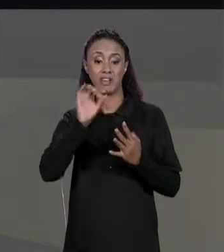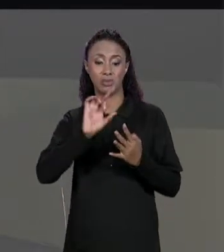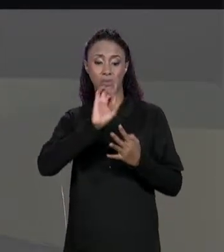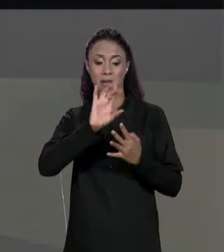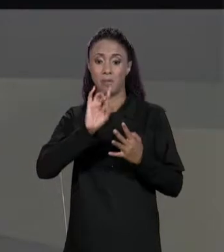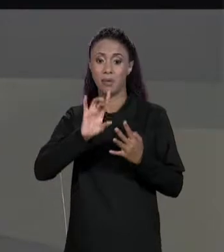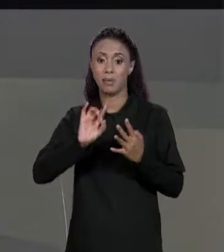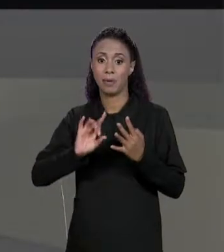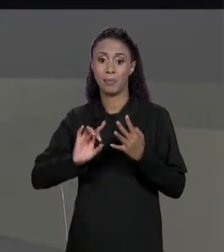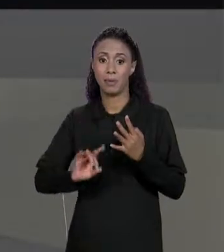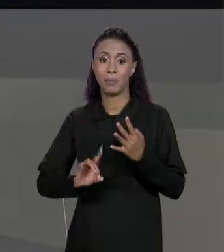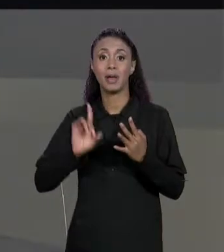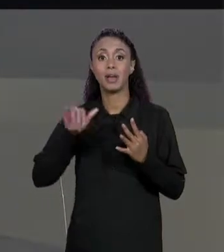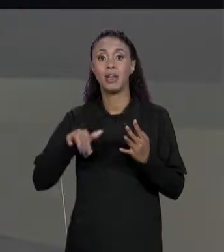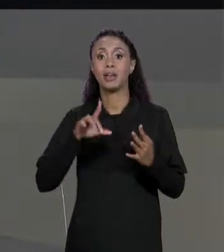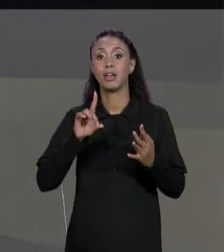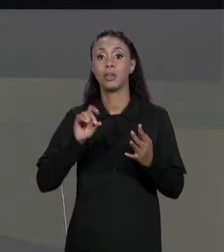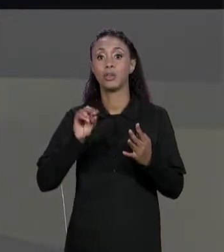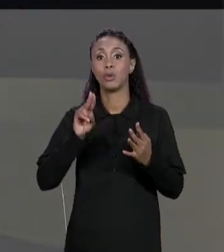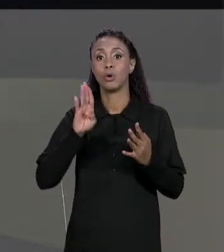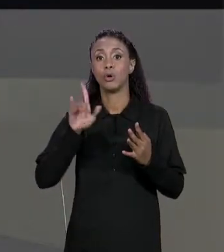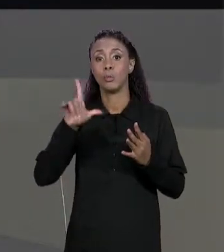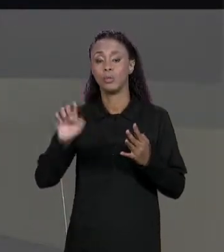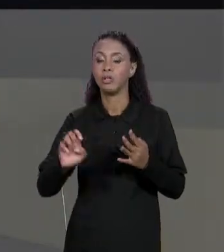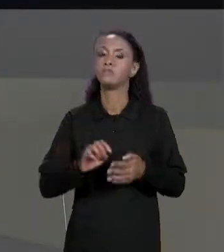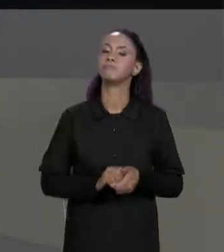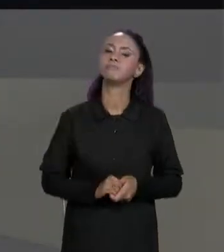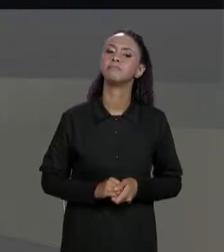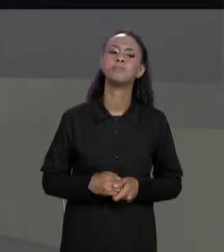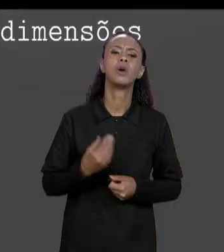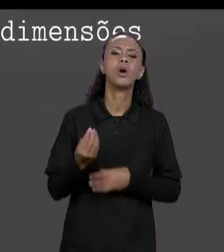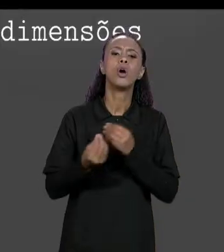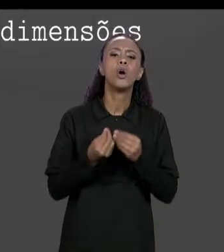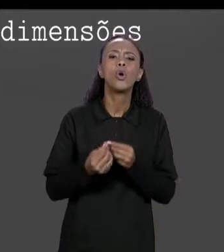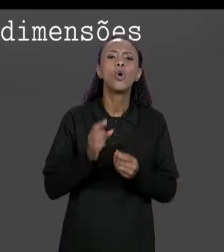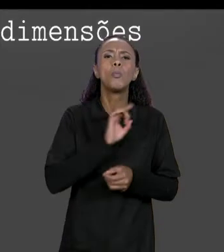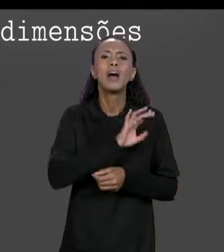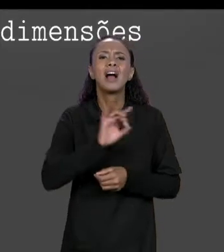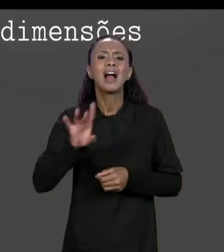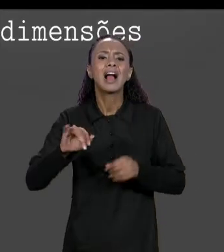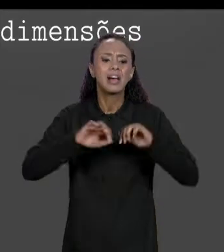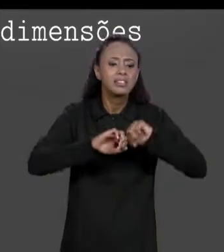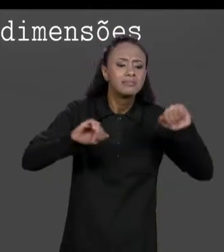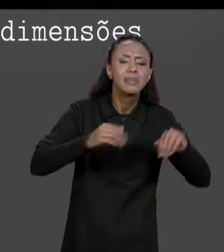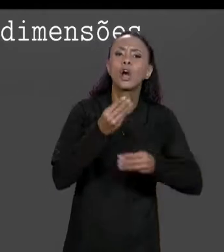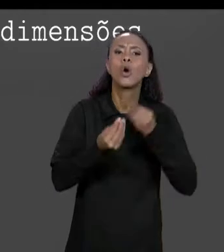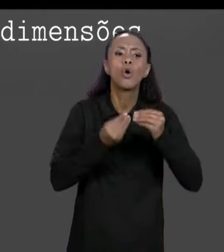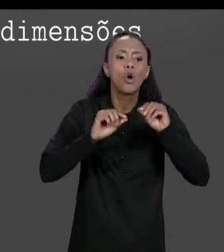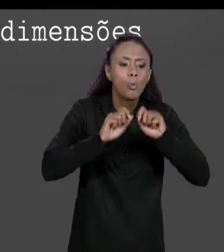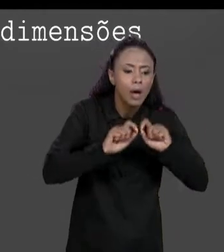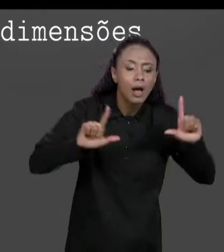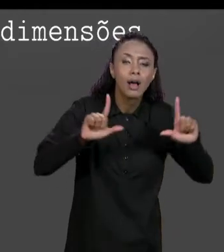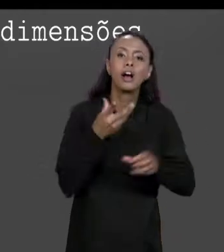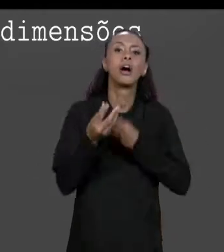"DOUBLE". COMO QUE ACESSA CADA UMA DESSAS POSIÇÕES? ACESSA CADA UMA DESSAS POSIÇÕES DA